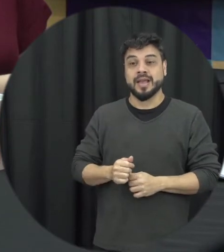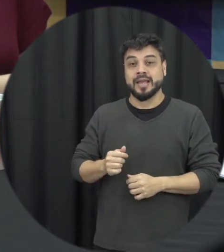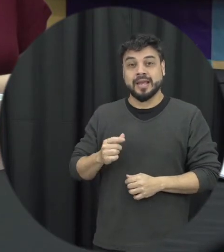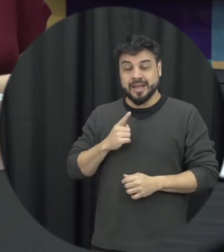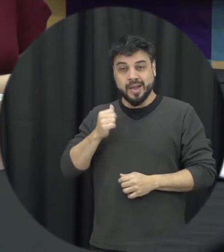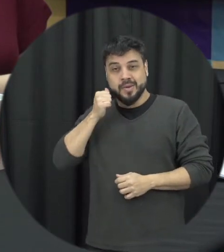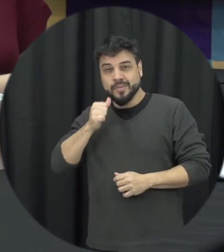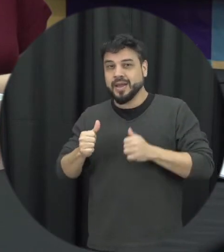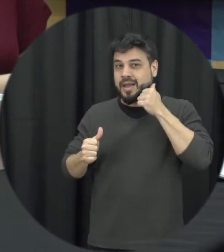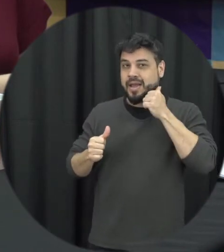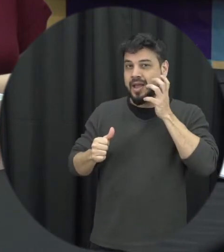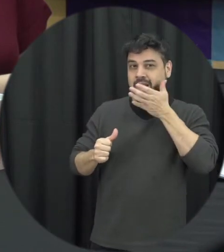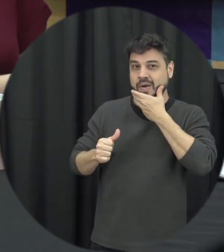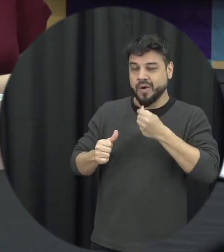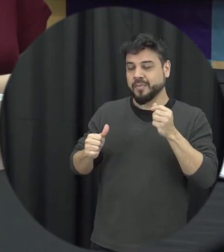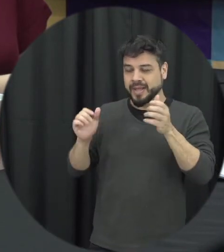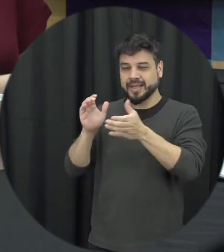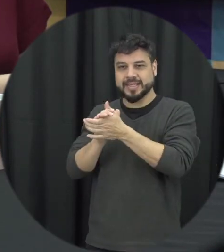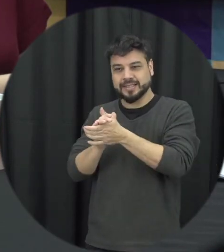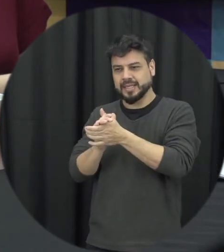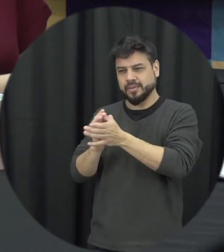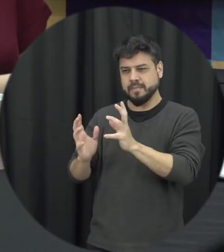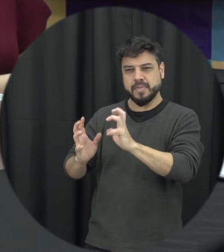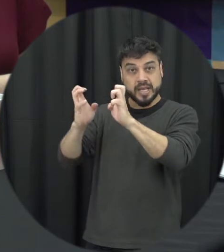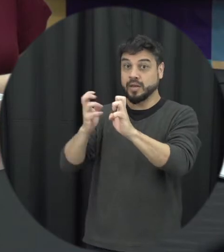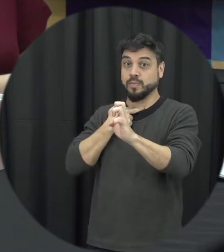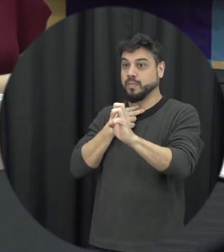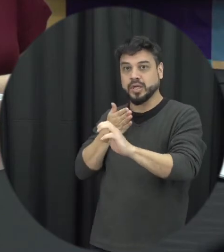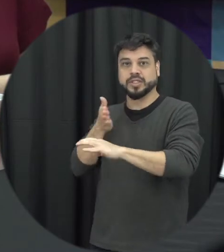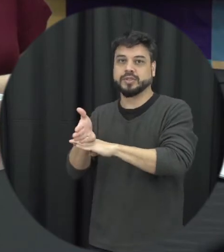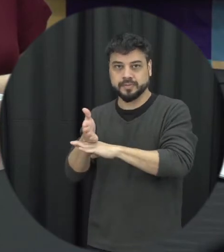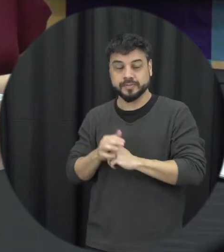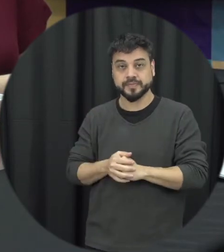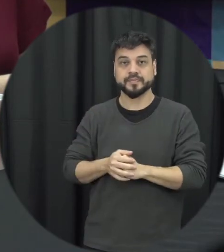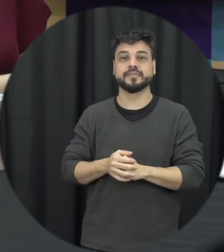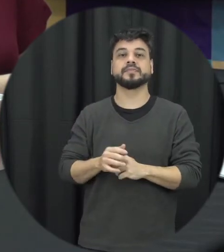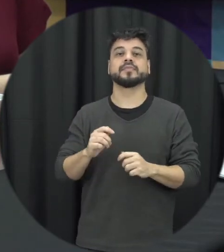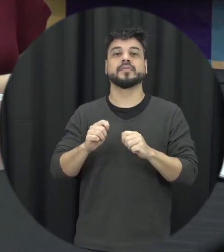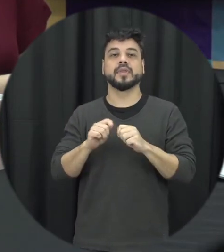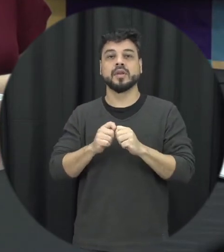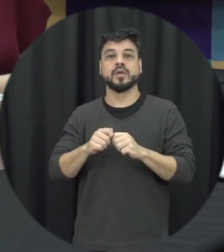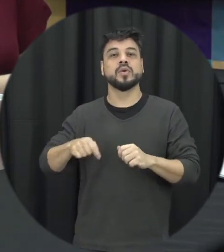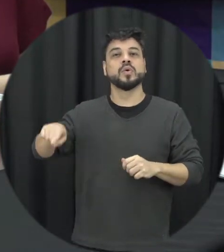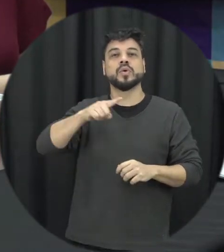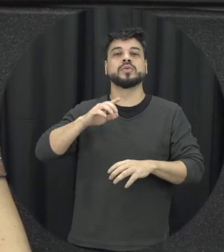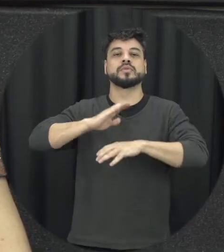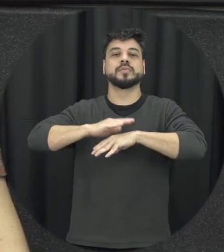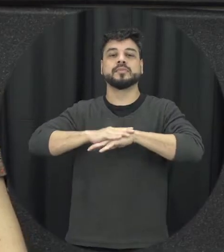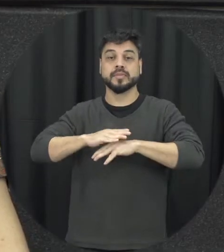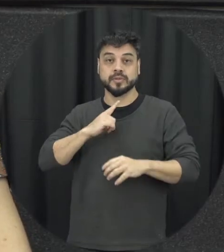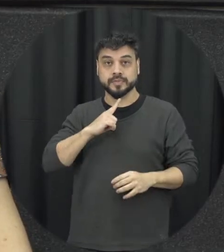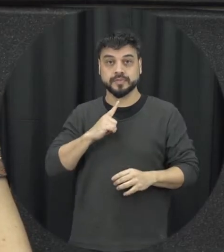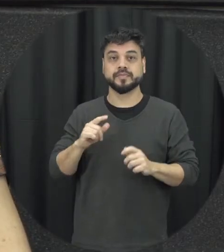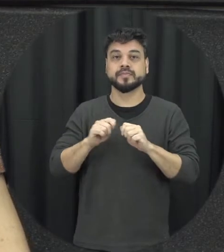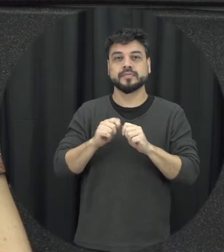Qual que é o nosso papel no contexto da violência e da violência contra a mulher? Essa frase ela é